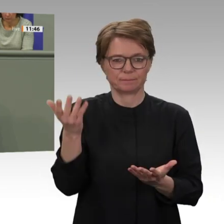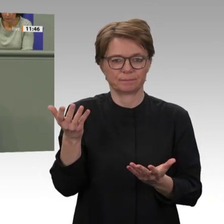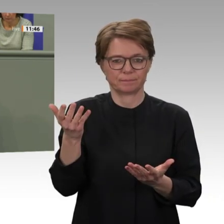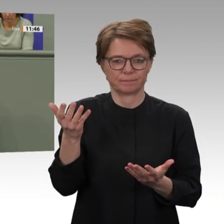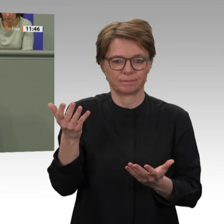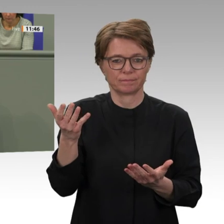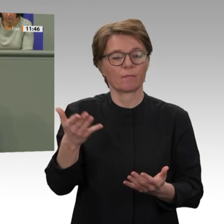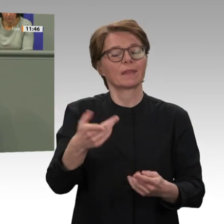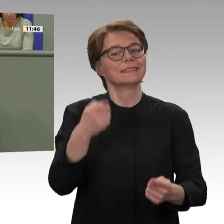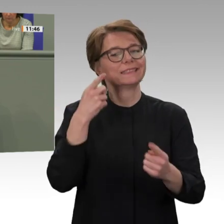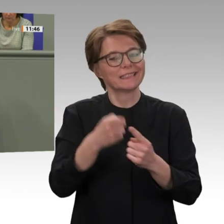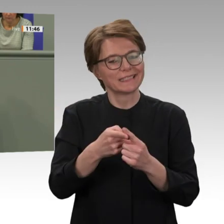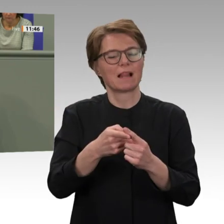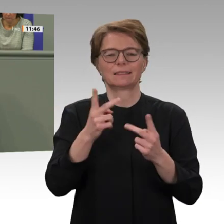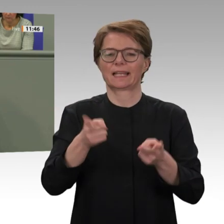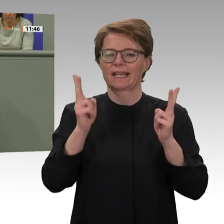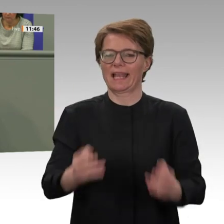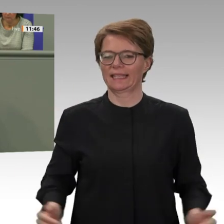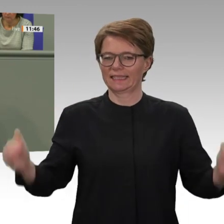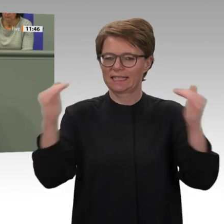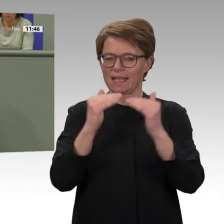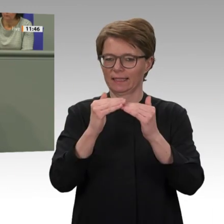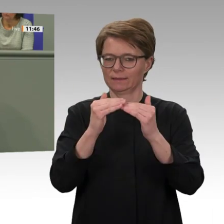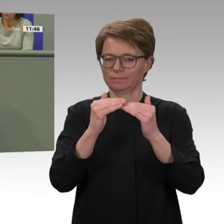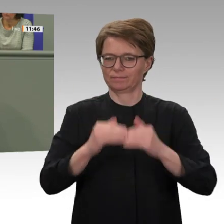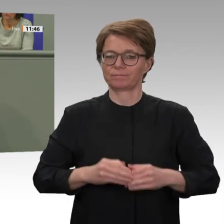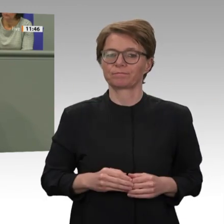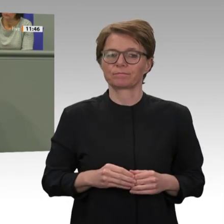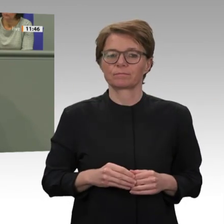Andererseits ist es aber auch eine gute Nachricht für den politischen Wandel im